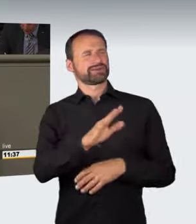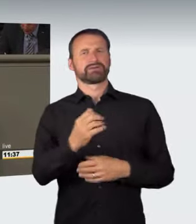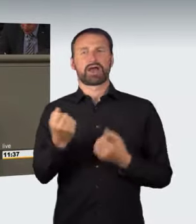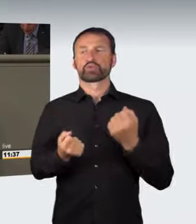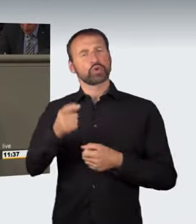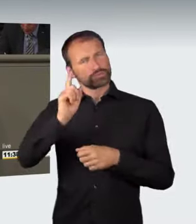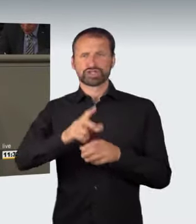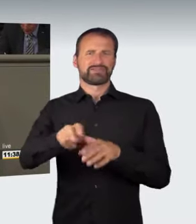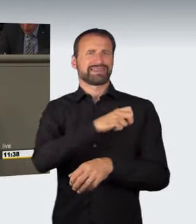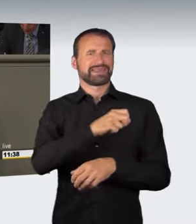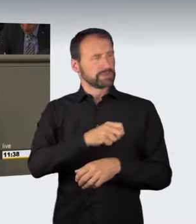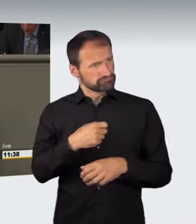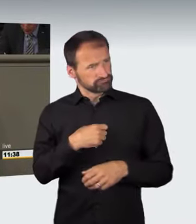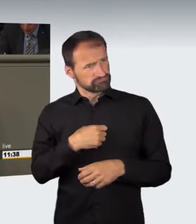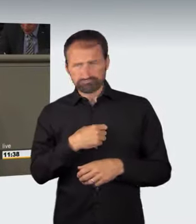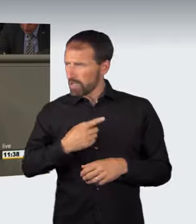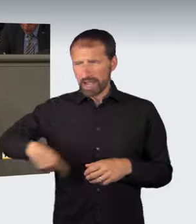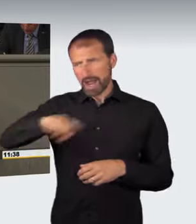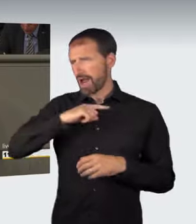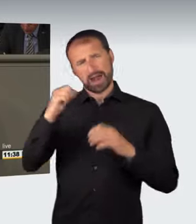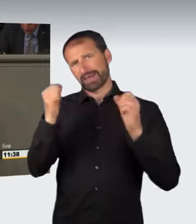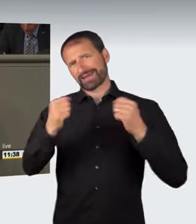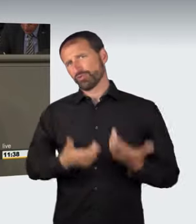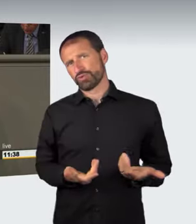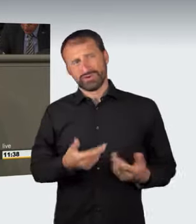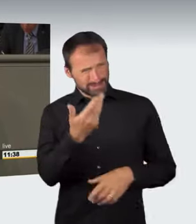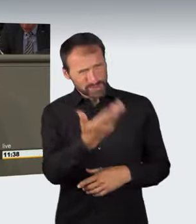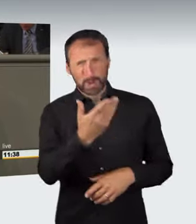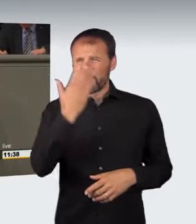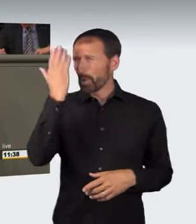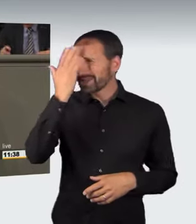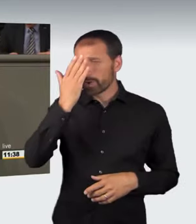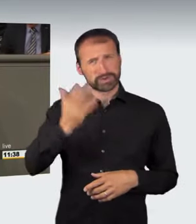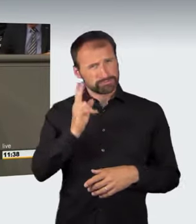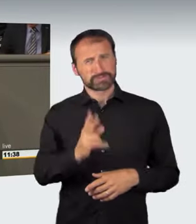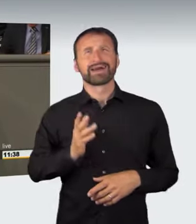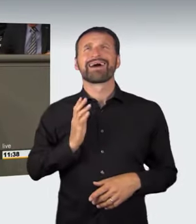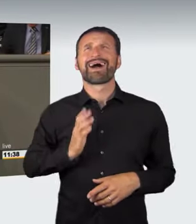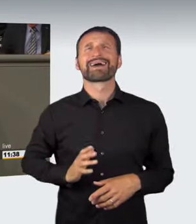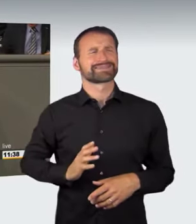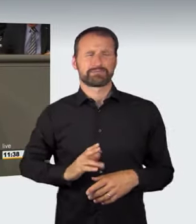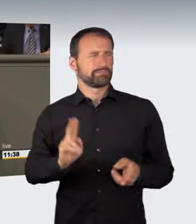Und ich halte diese, ich möchte schon sagen, Idioten für charakterlich völlig ungeeignet, überhaupt ein Fahrzeug zu führen.